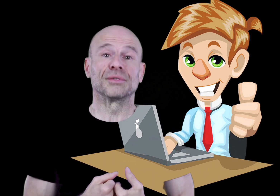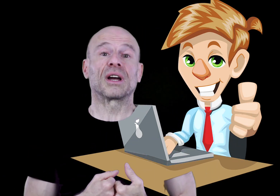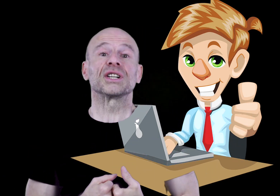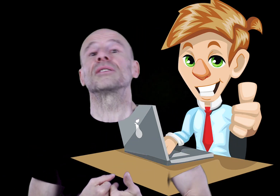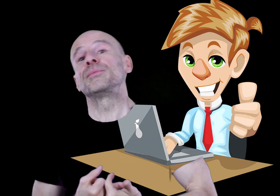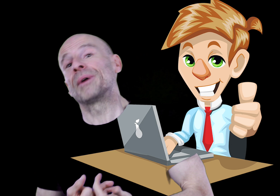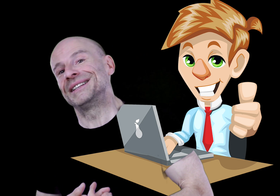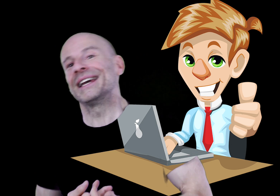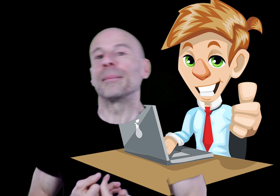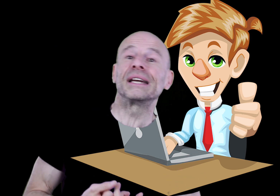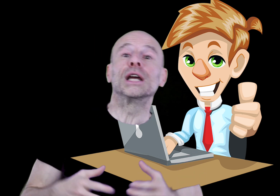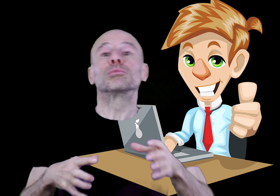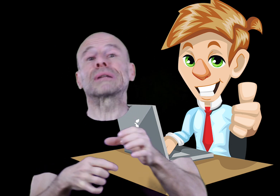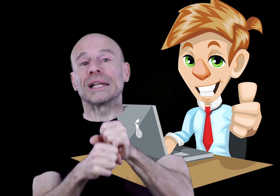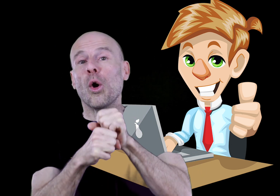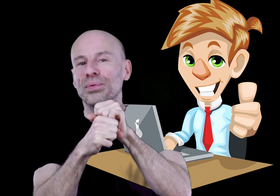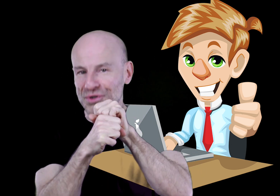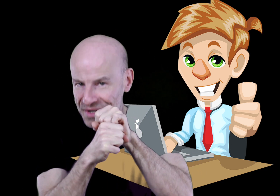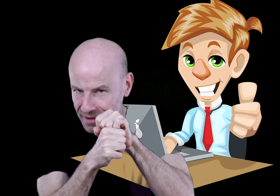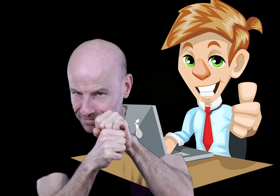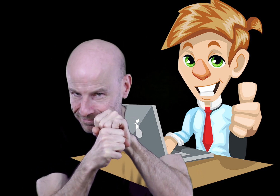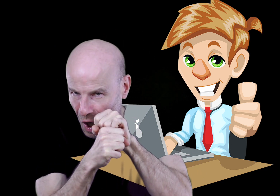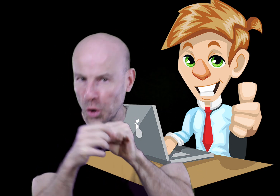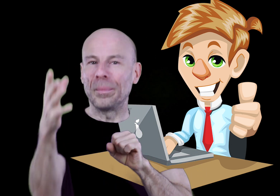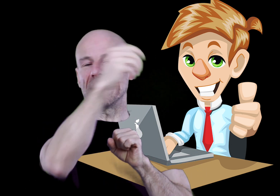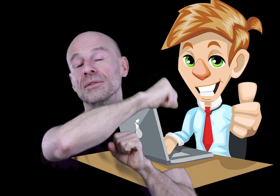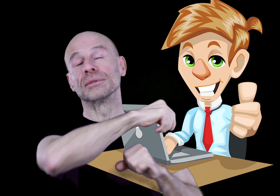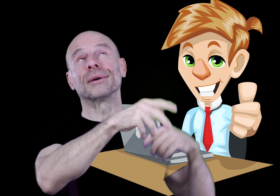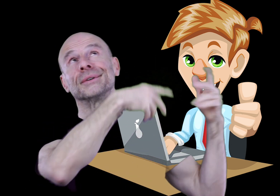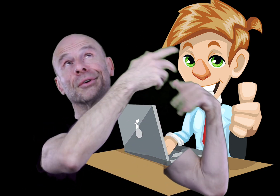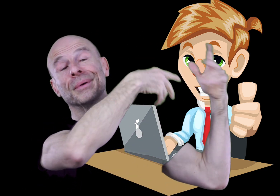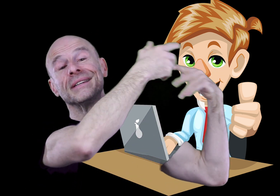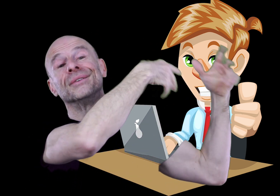de votre achat que j’ai pu pratiquer un prix au plus juste comparé aux autres entreprises